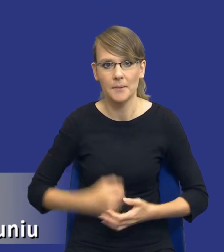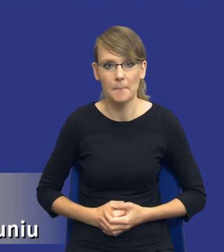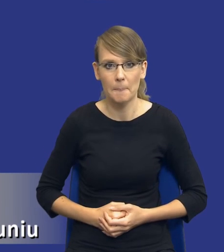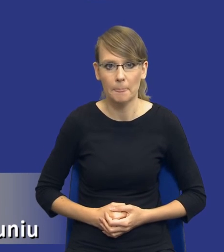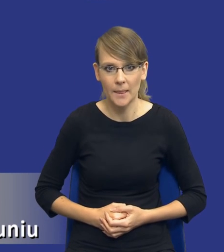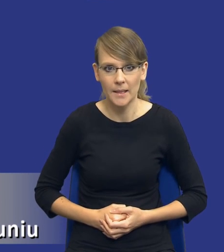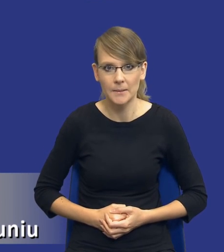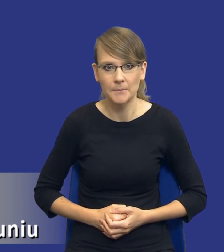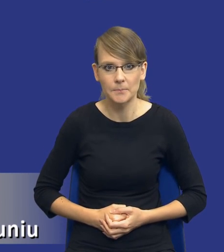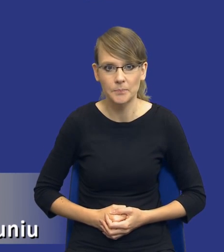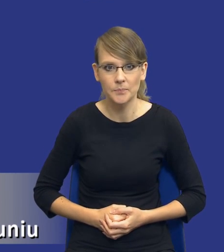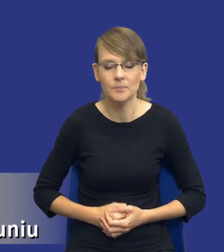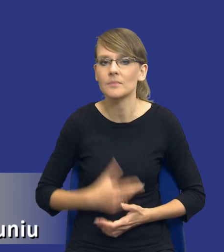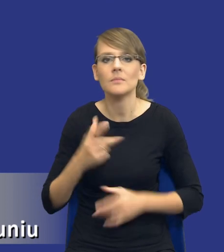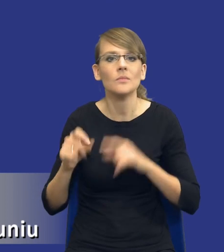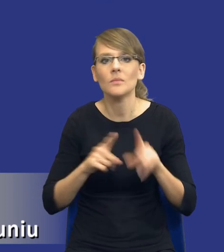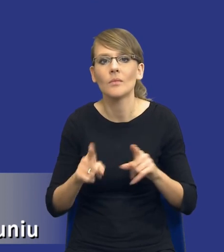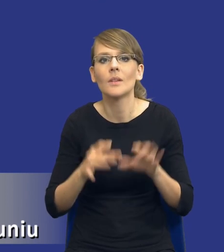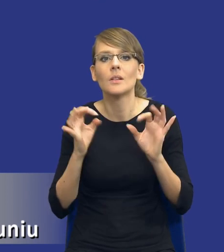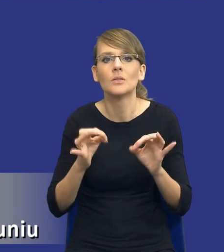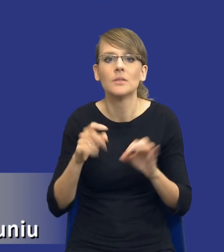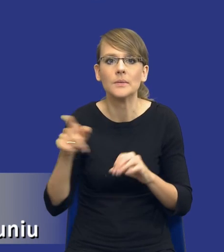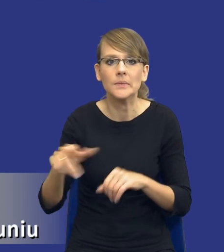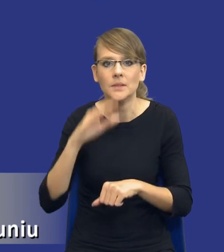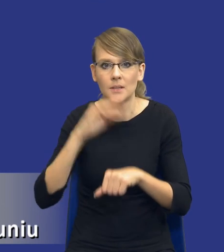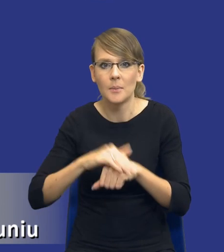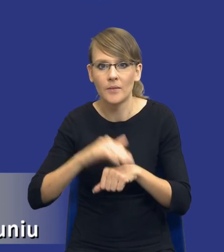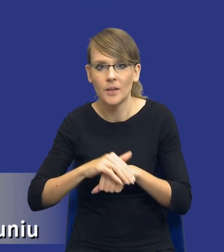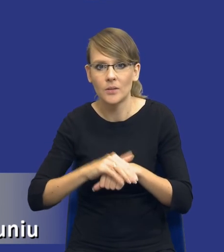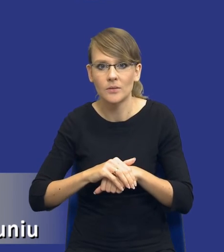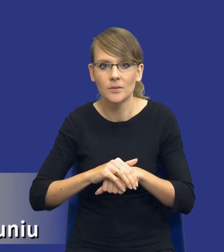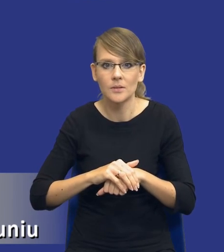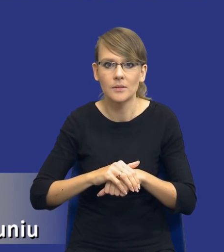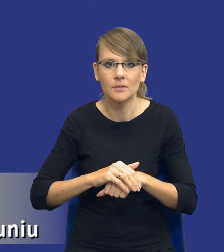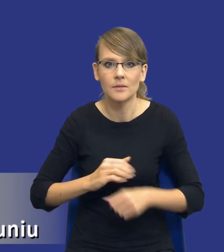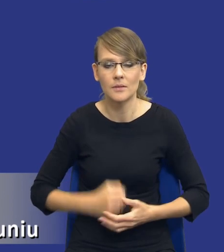To nie jest oczywiście tak, że dzisiaj zamawiający nie planują swoich zakupów, bo oczywiście planują te zakupy.